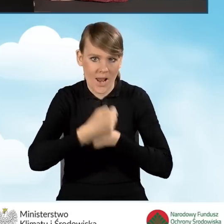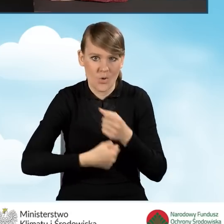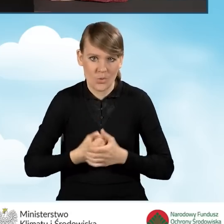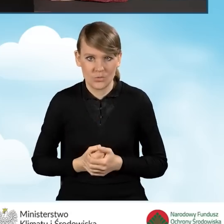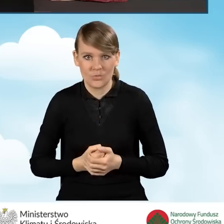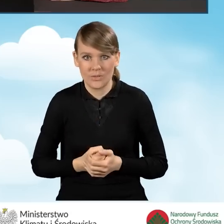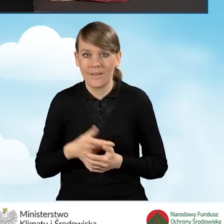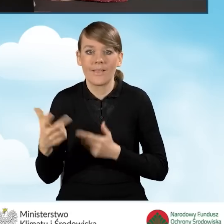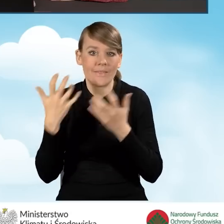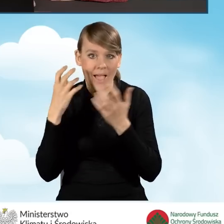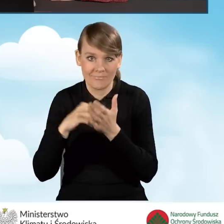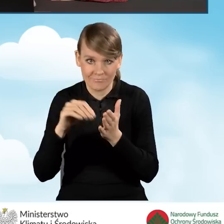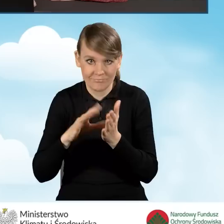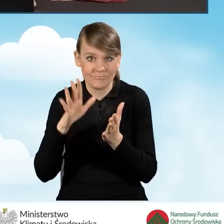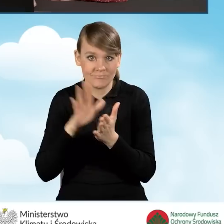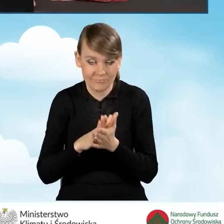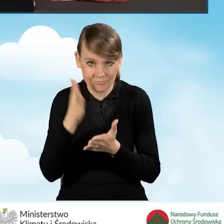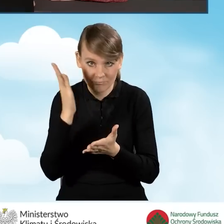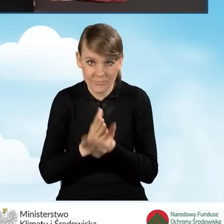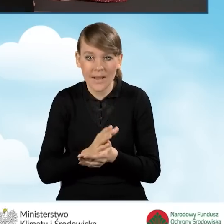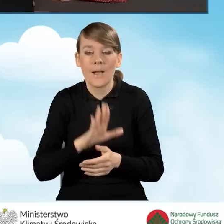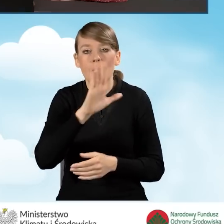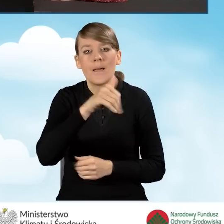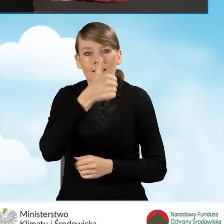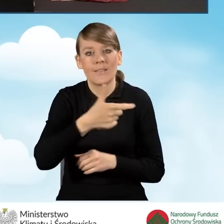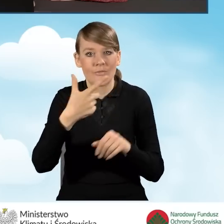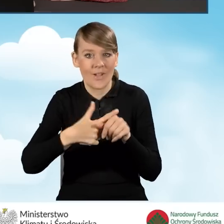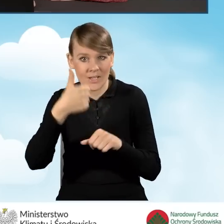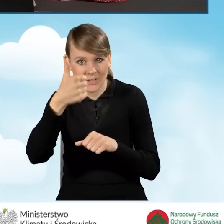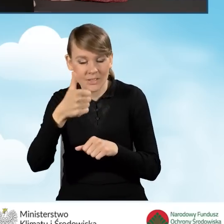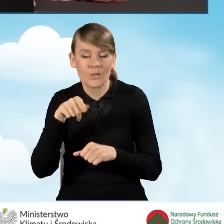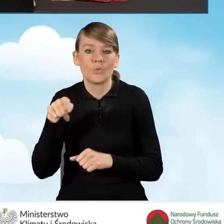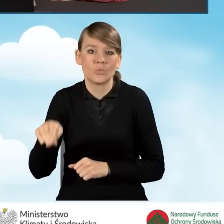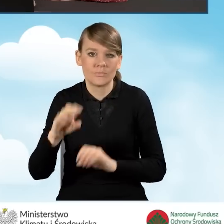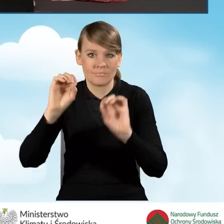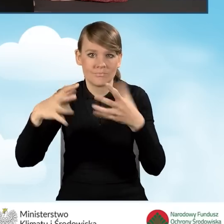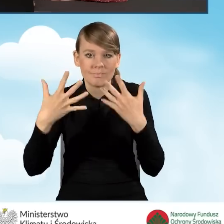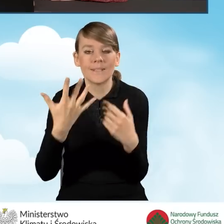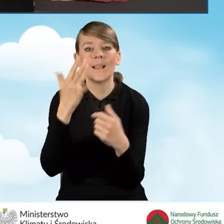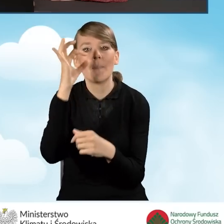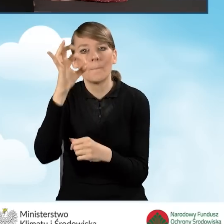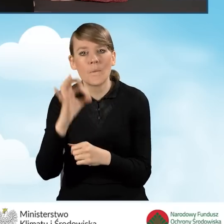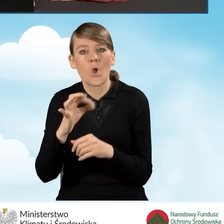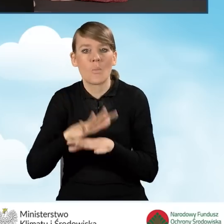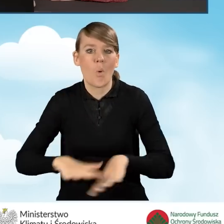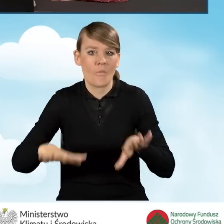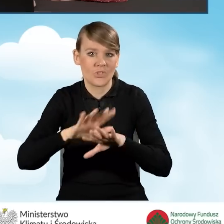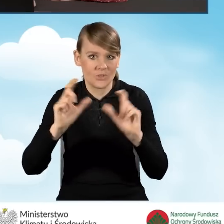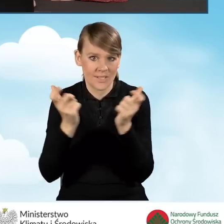Po wprowadzeniu tych danych automatycznie w polu B1.21 wyświetla nam się procent powierzchni całkowitej wykorzystywanej